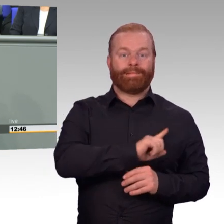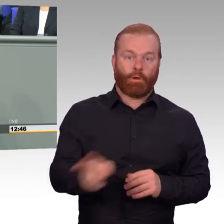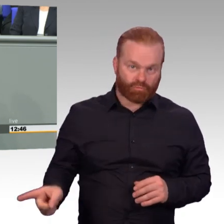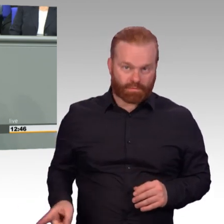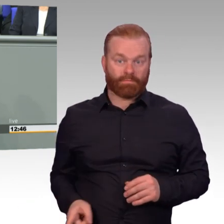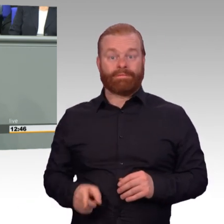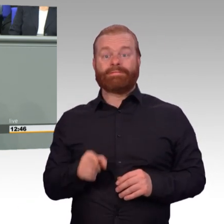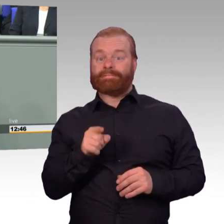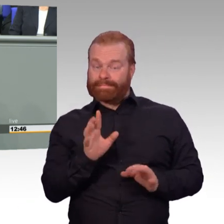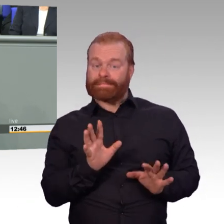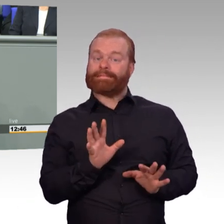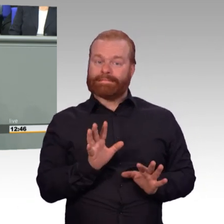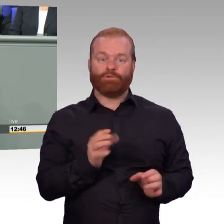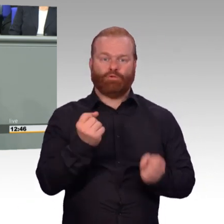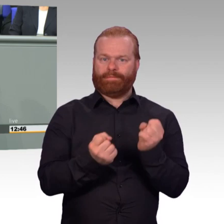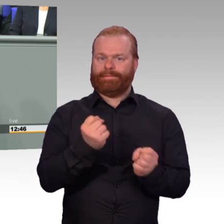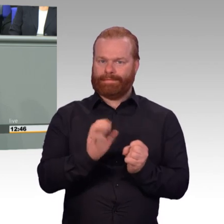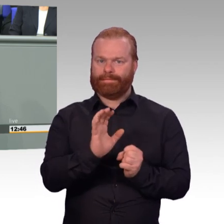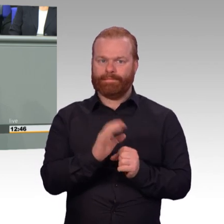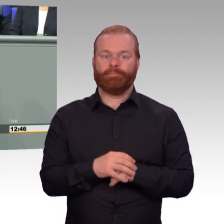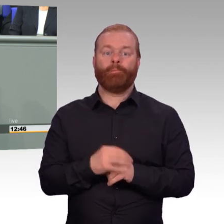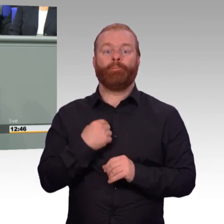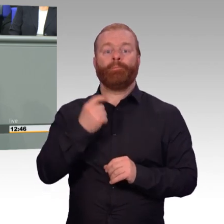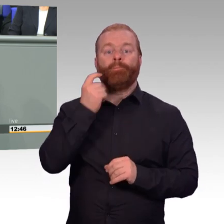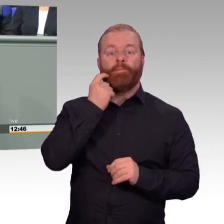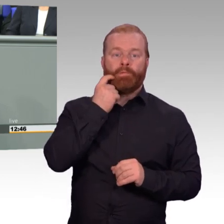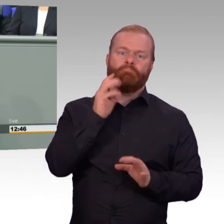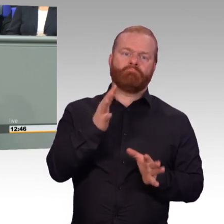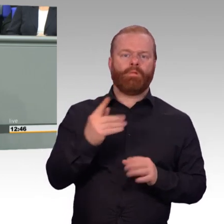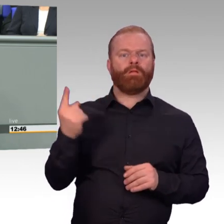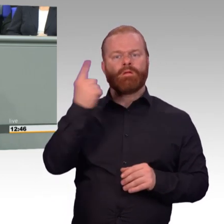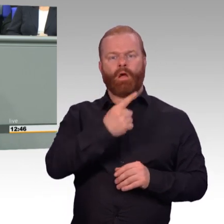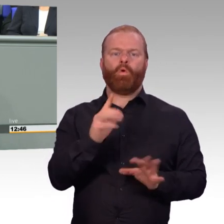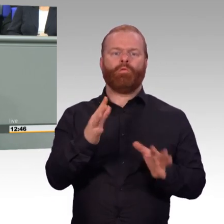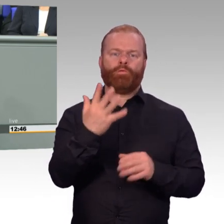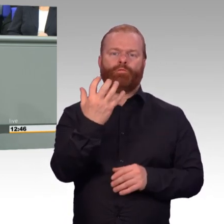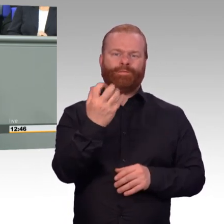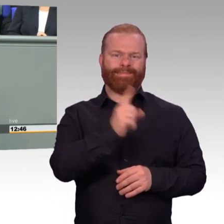Was wir brauchen, ist aber erstens mehr Spezialisten, zum Beispiel, aber nicht nur im IT-Bereich.